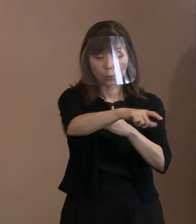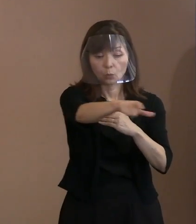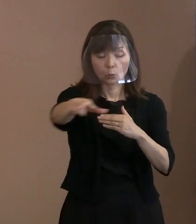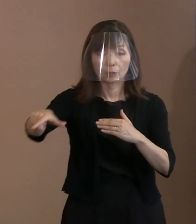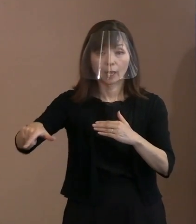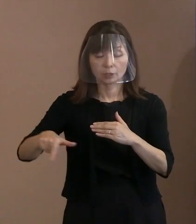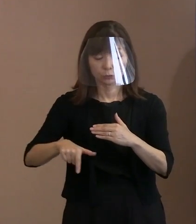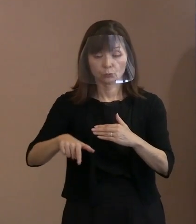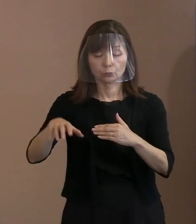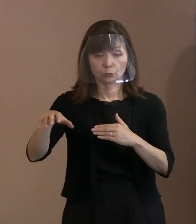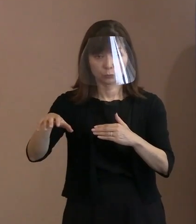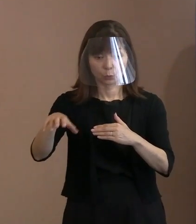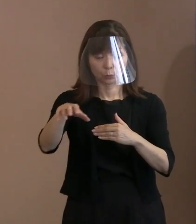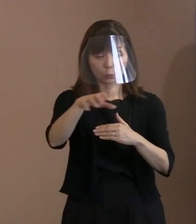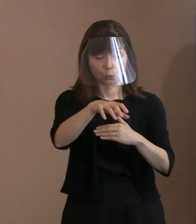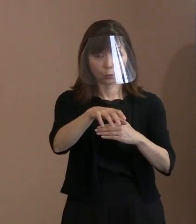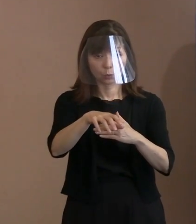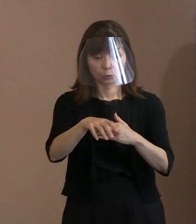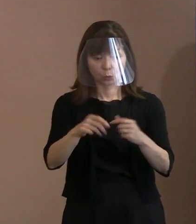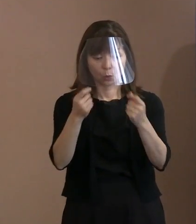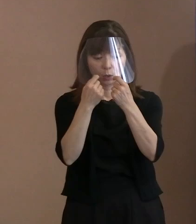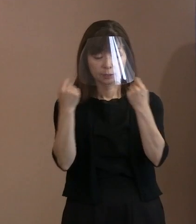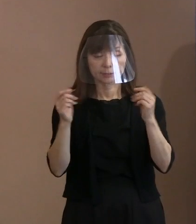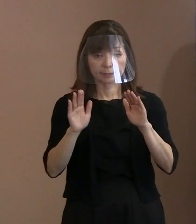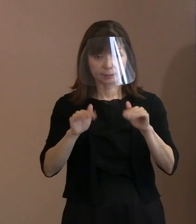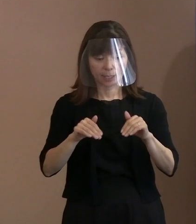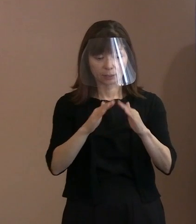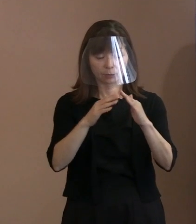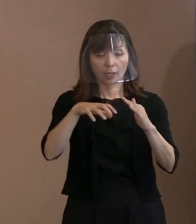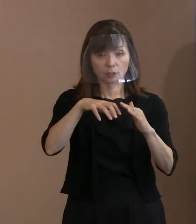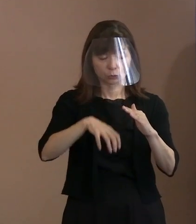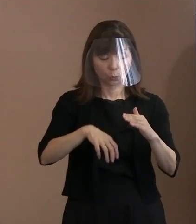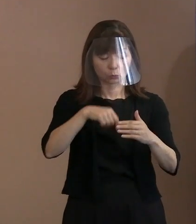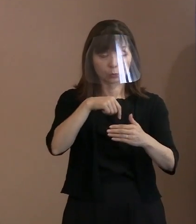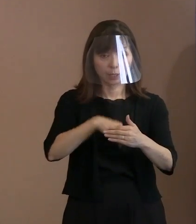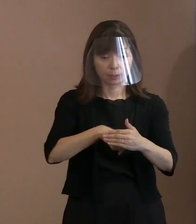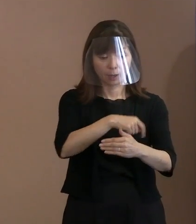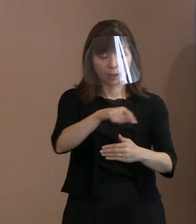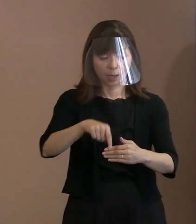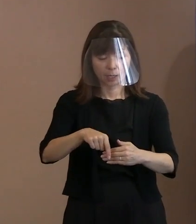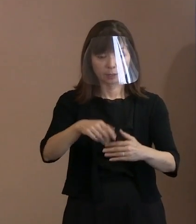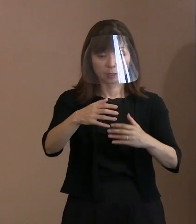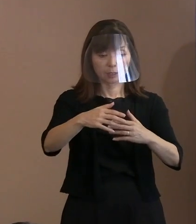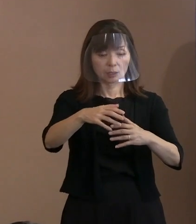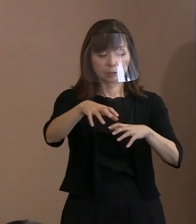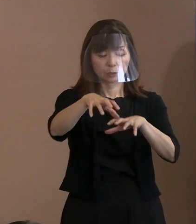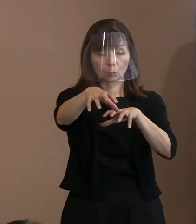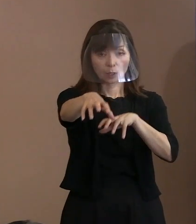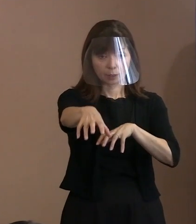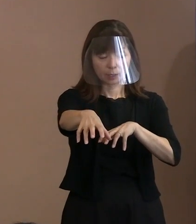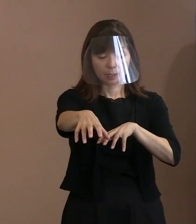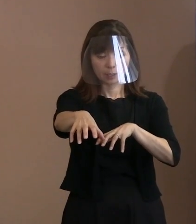それから式典内､2つに分けて それぞれで警備を強化すると､ こういうふうにします｡